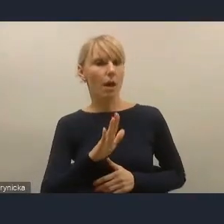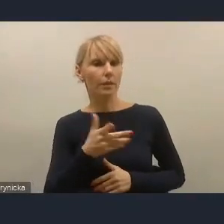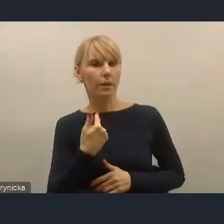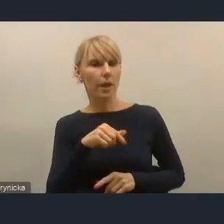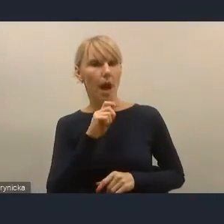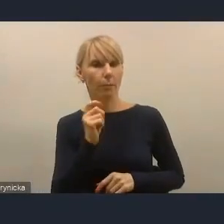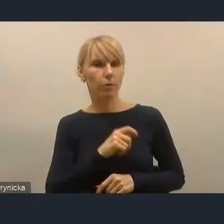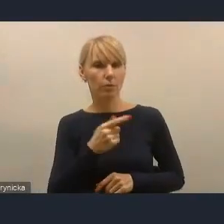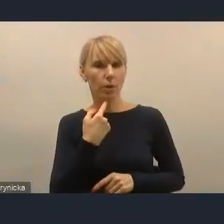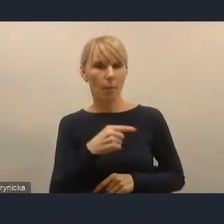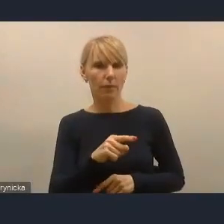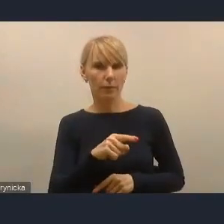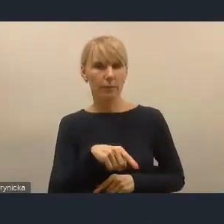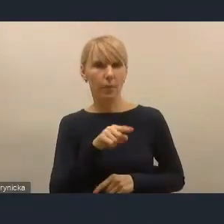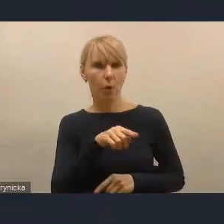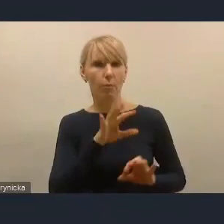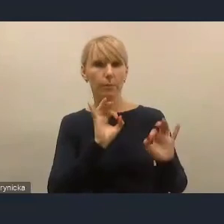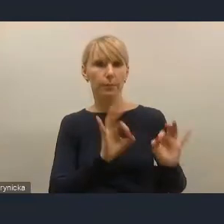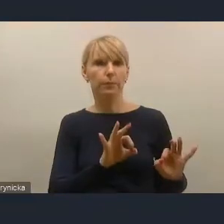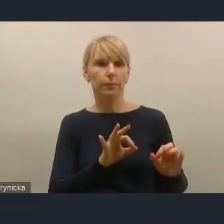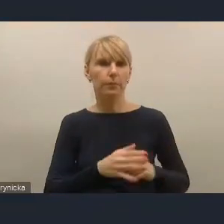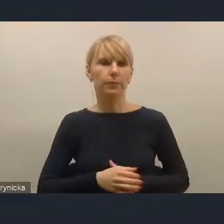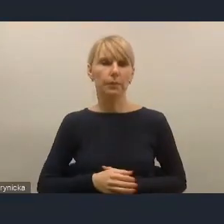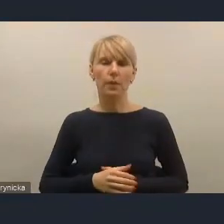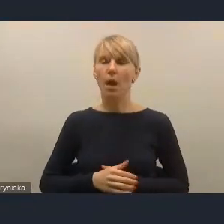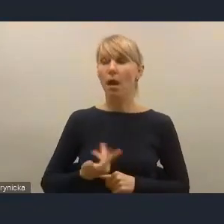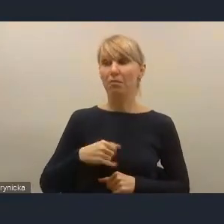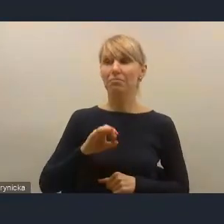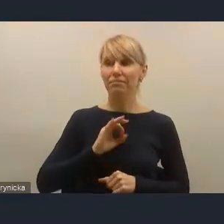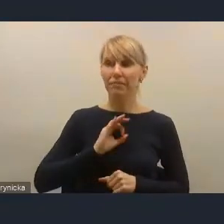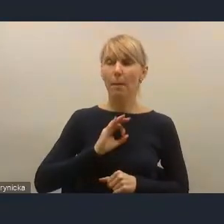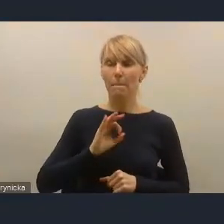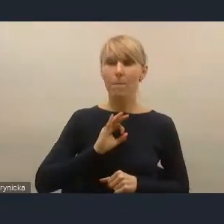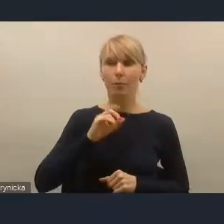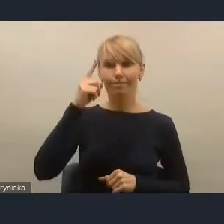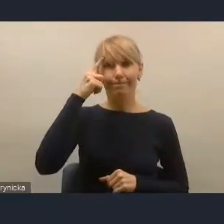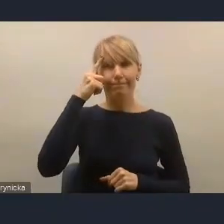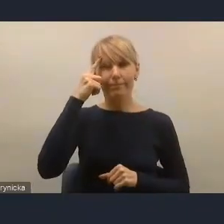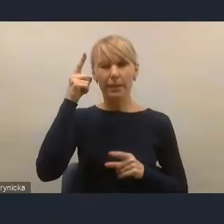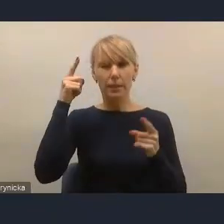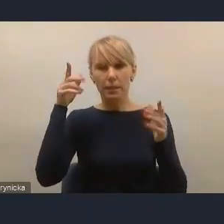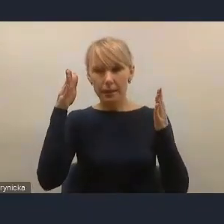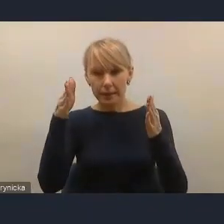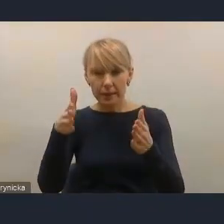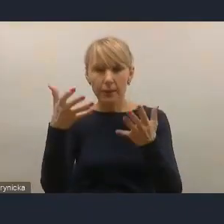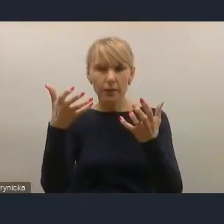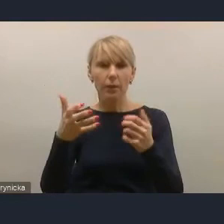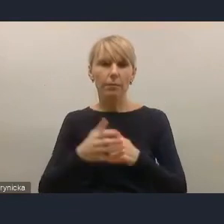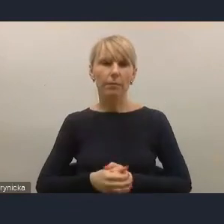natomiast moja myśl zmierzała do tego, że skoro jest tak, jak pan to zresztą sam przed chwilą potwierdził,